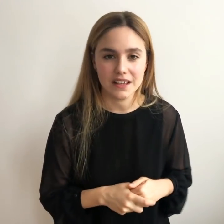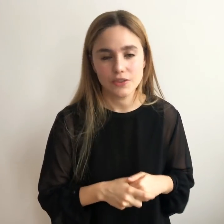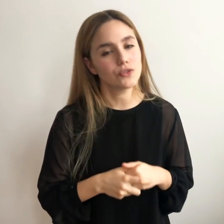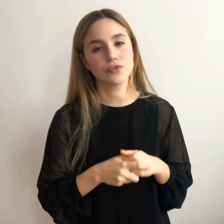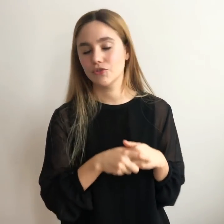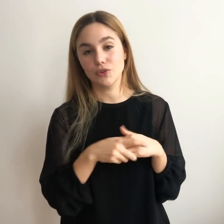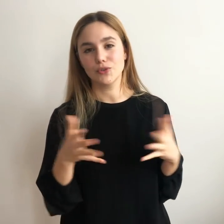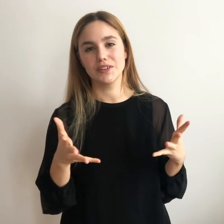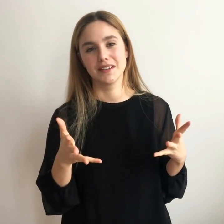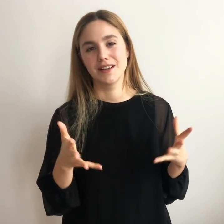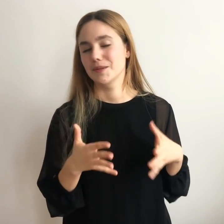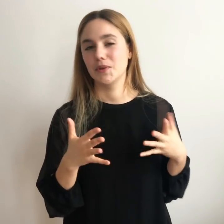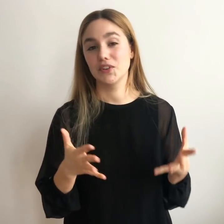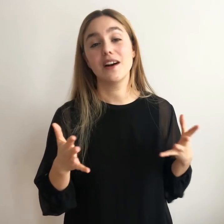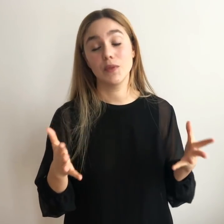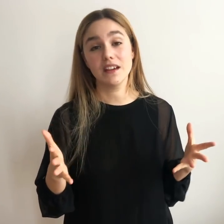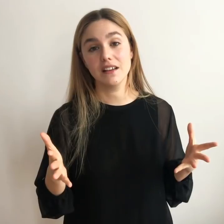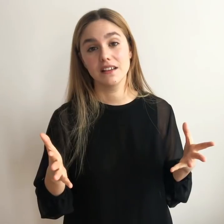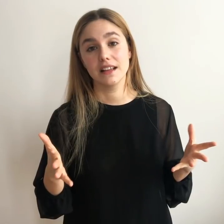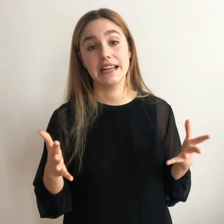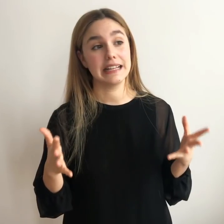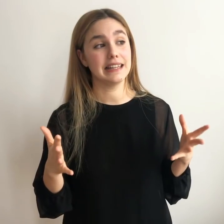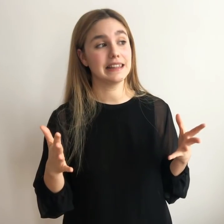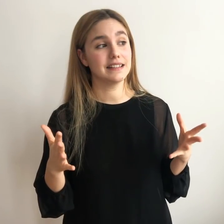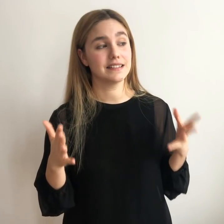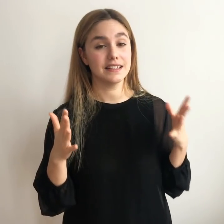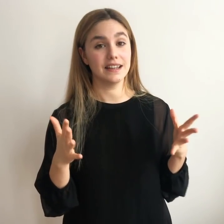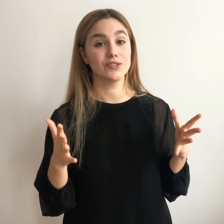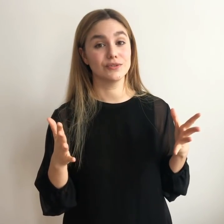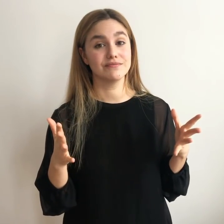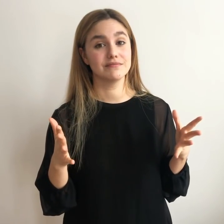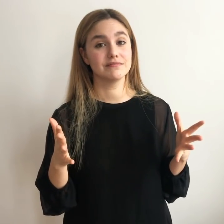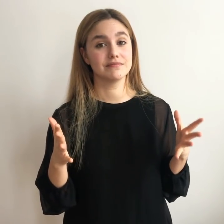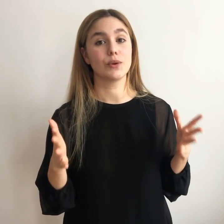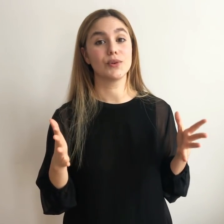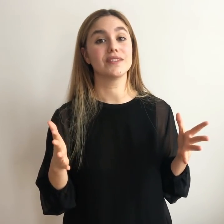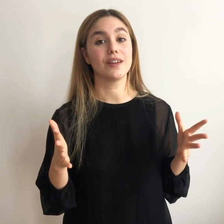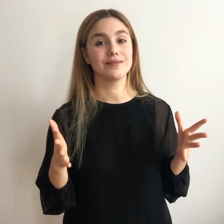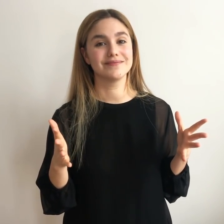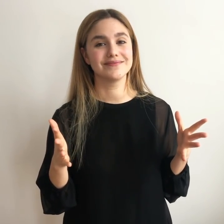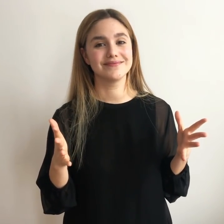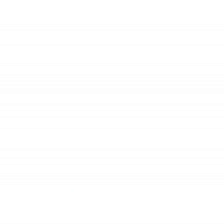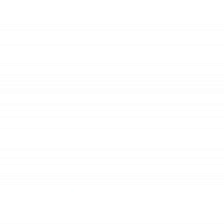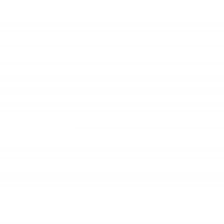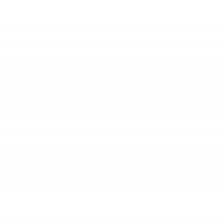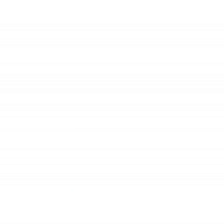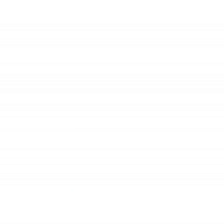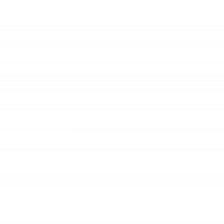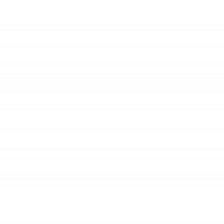años... Yo no lo sé, pero llega un día en el que dices: era esto, lo he encontrado.